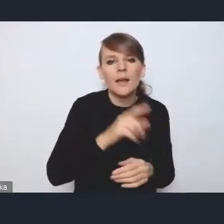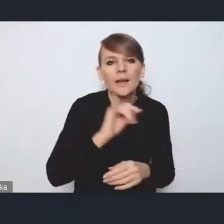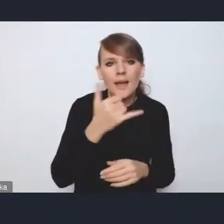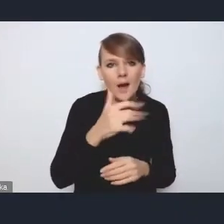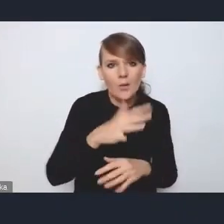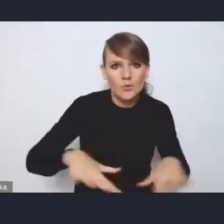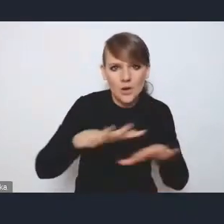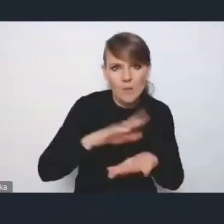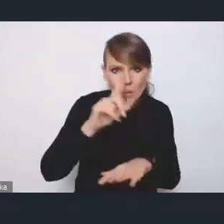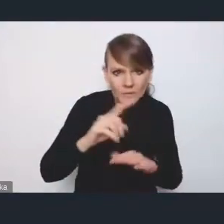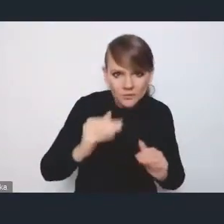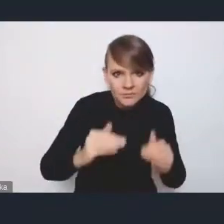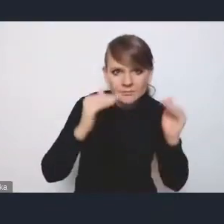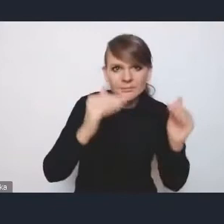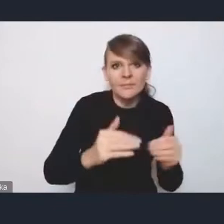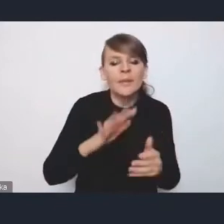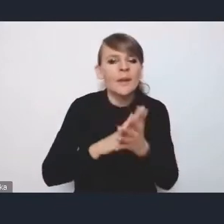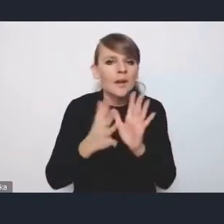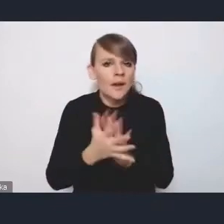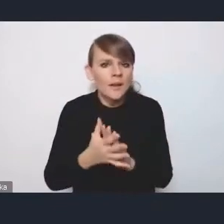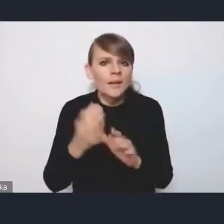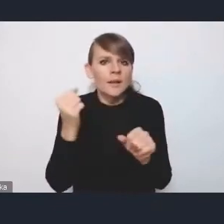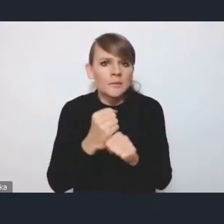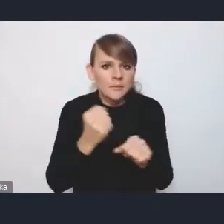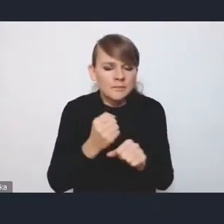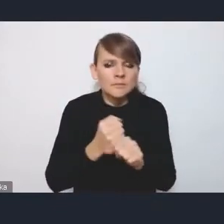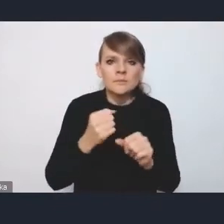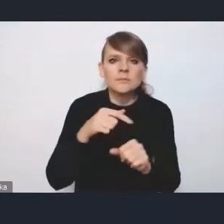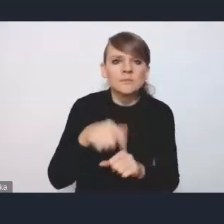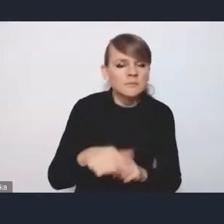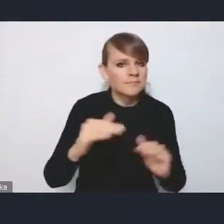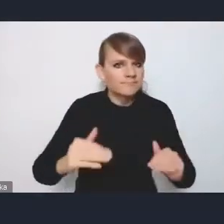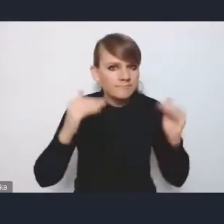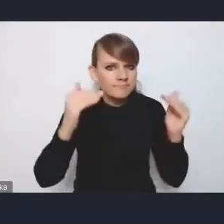z atrakcyjnością rynku pracy, a w efekcie też z poprawą jakości życia mieszkańców,